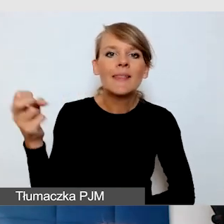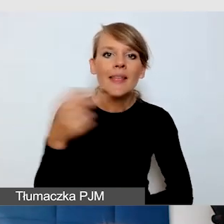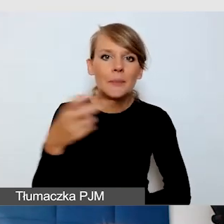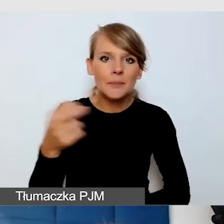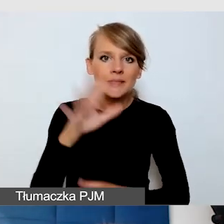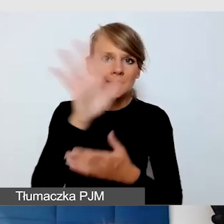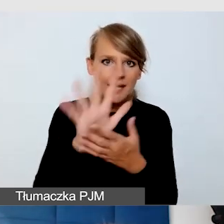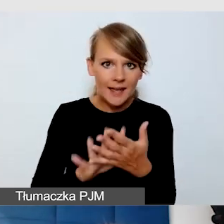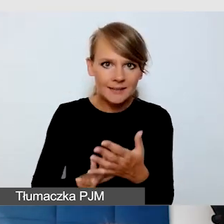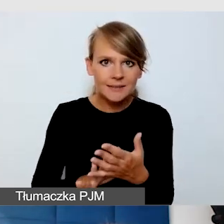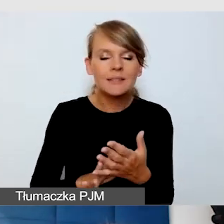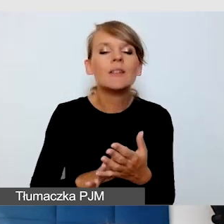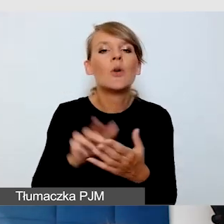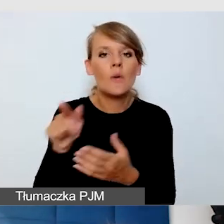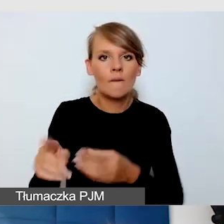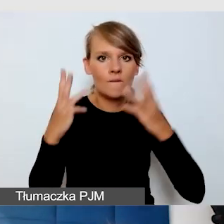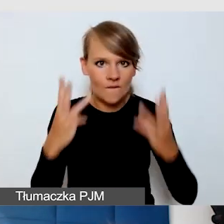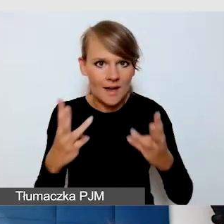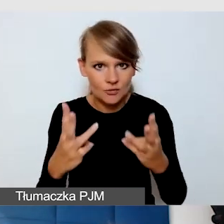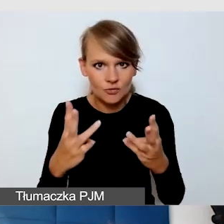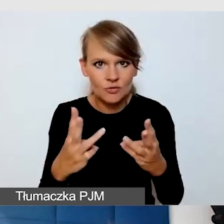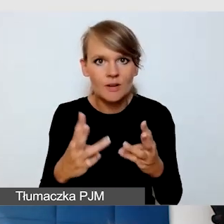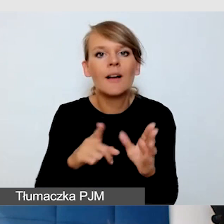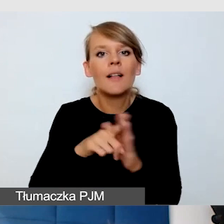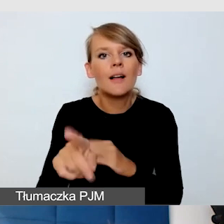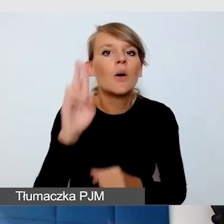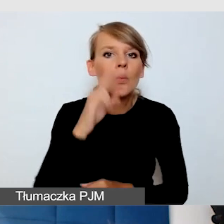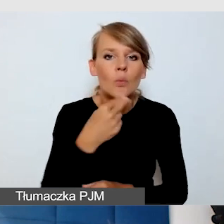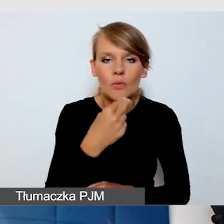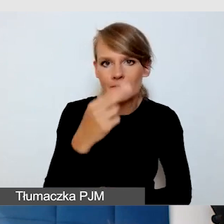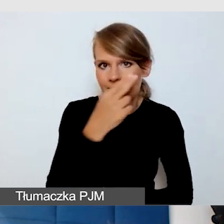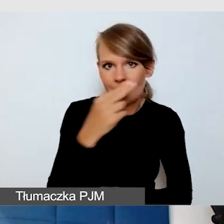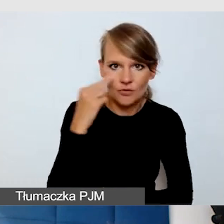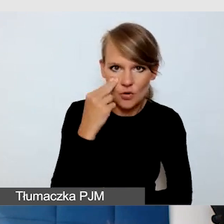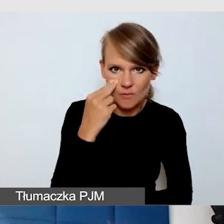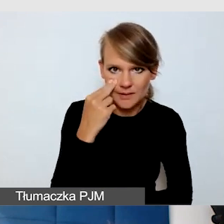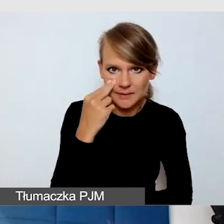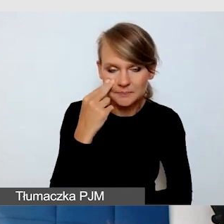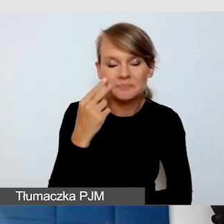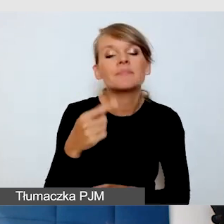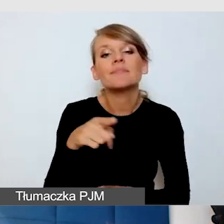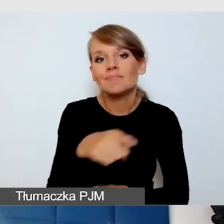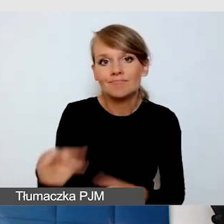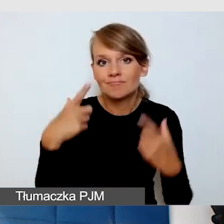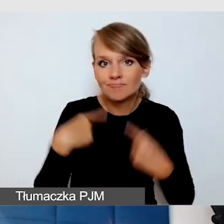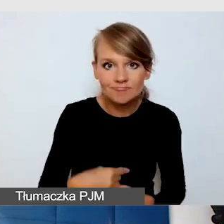One bywają bardzo ważne dla osób głuchoniewidomych. To są osoby, które i nie wiedzą, i nie słyszą.